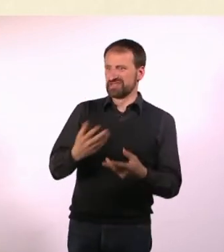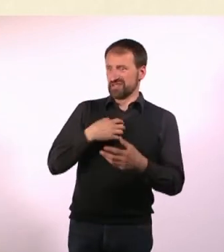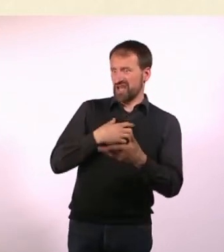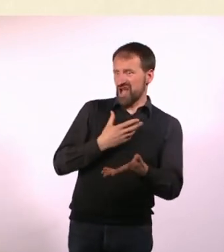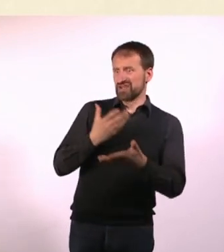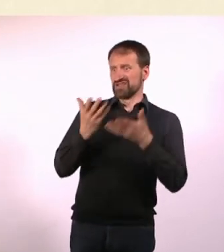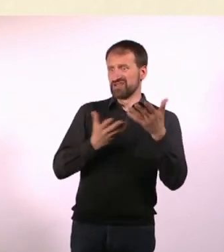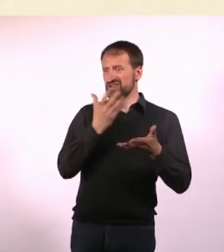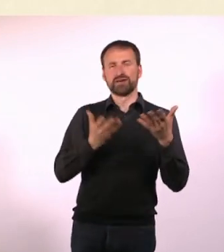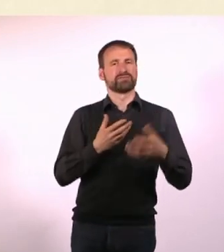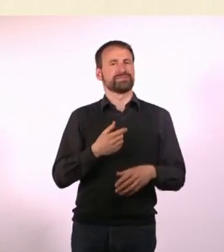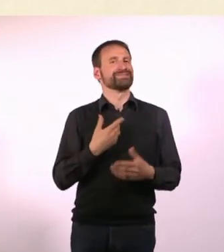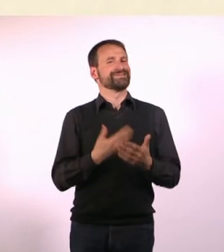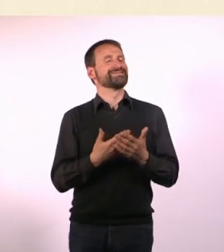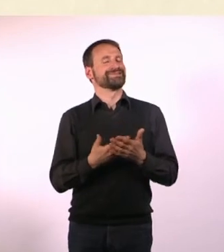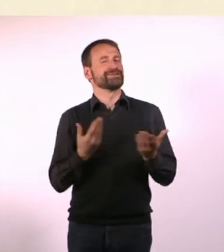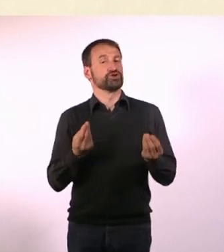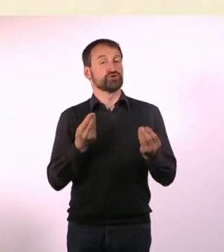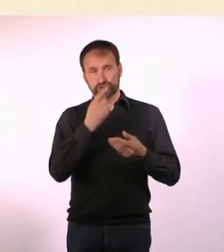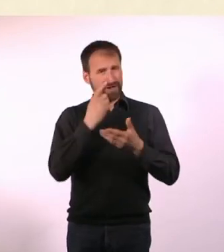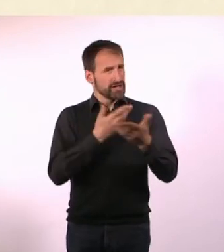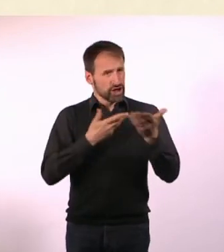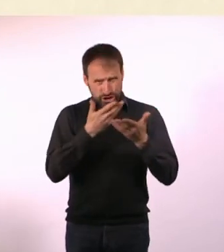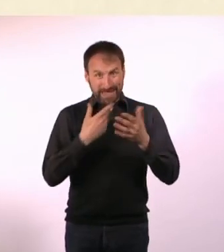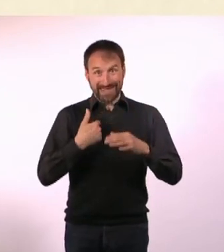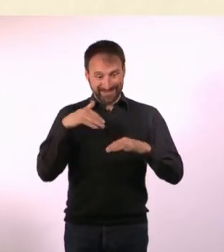Was ich im Gespräch ganz viel mache, ich trage ja ganz viele Ringe,